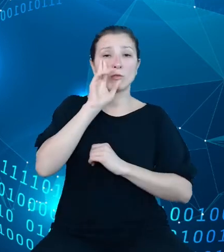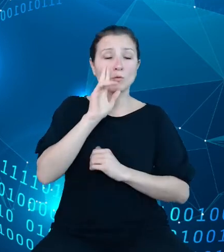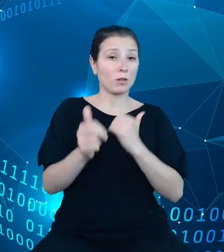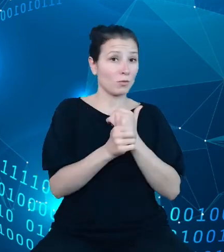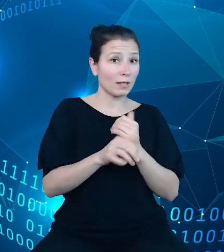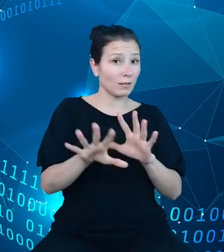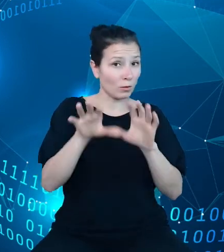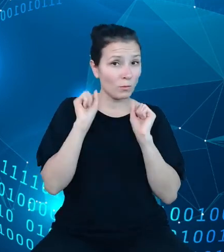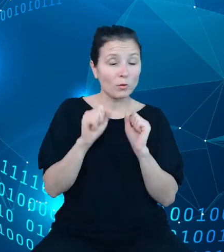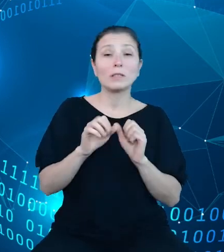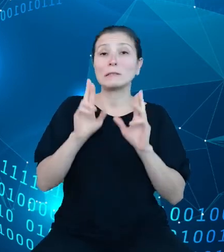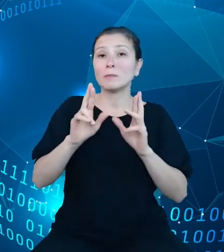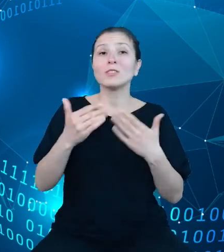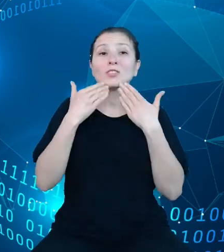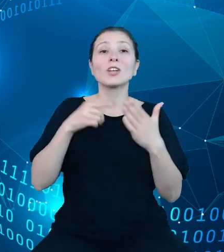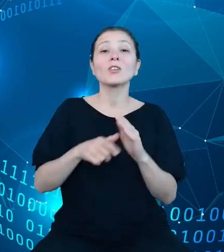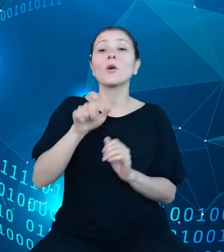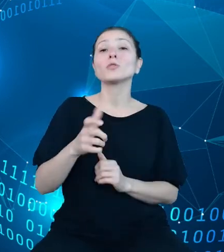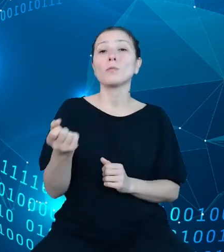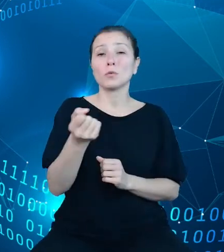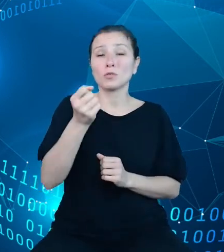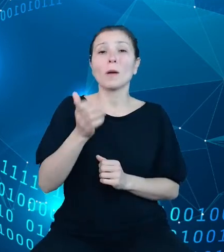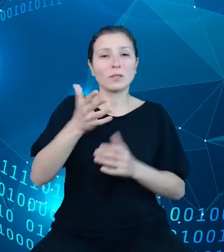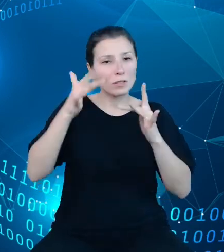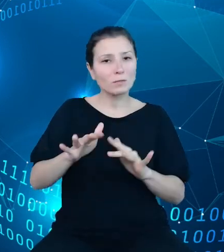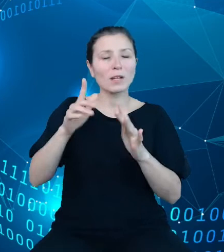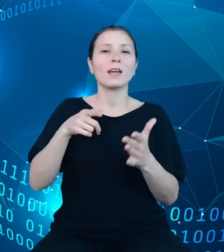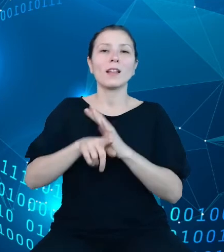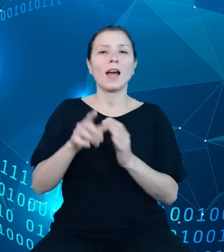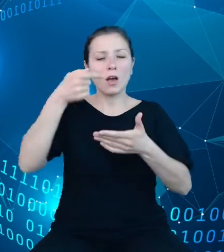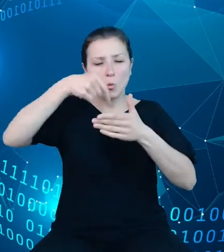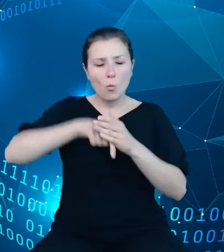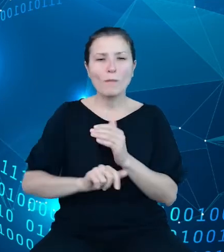użytkowników do głębszych analiz statystycznych. Przewodniki te mogą być także źródłem